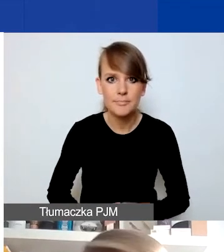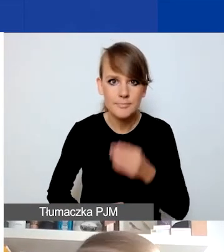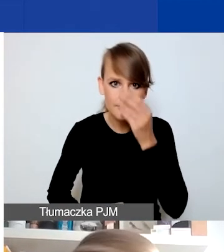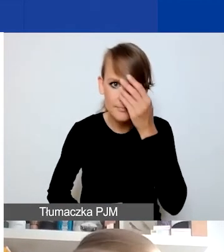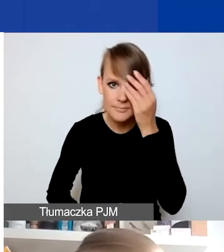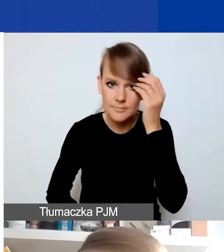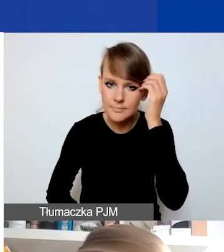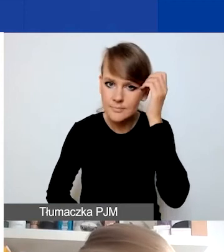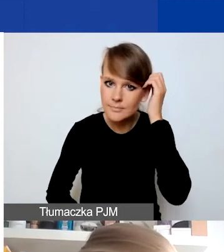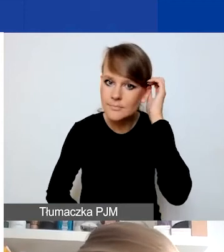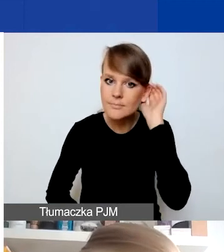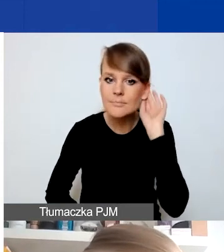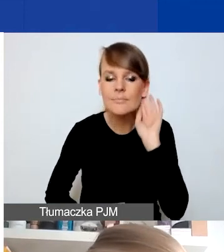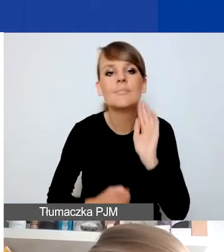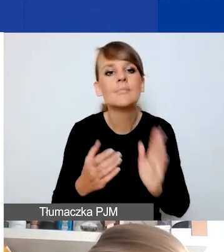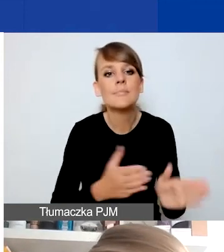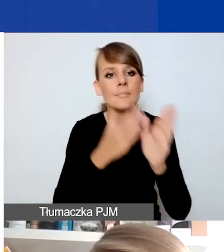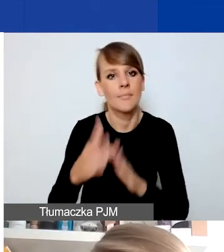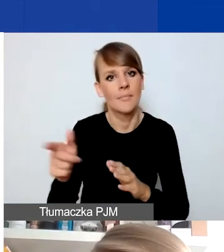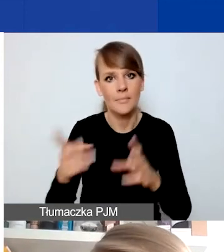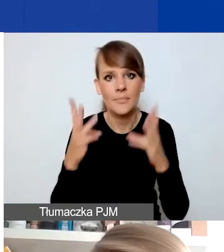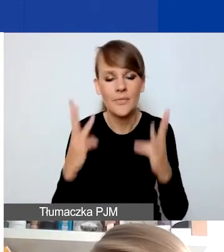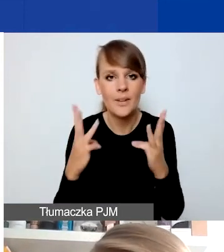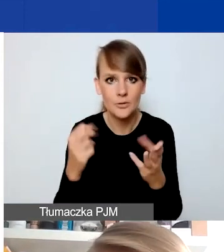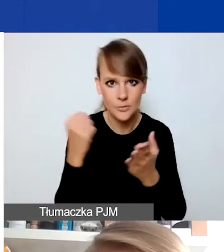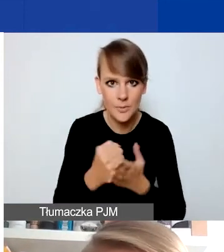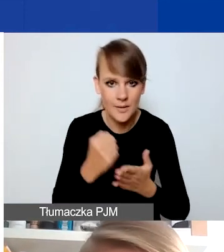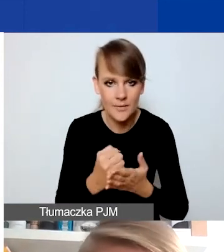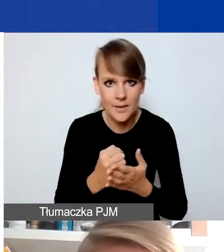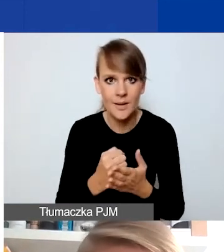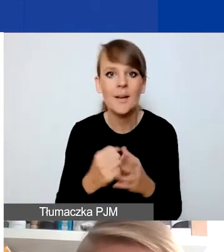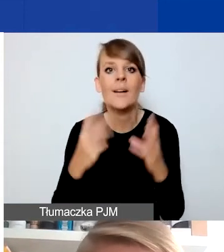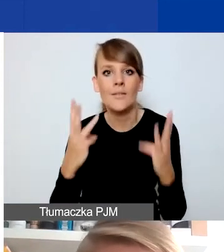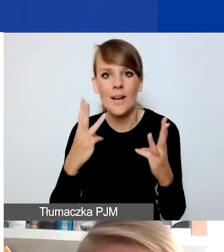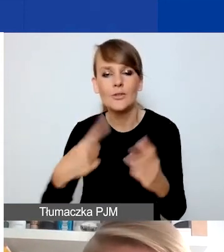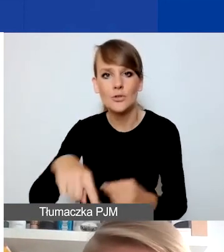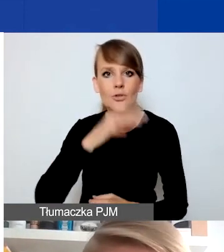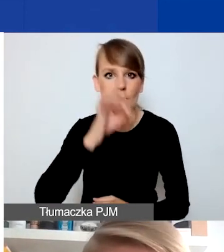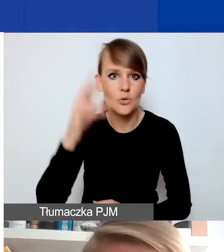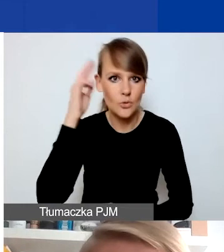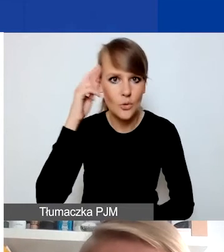To bardzo ważna jest rzecz. Żebyśmy się dobrze rozumieli, że nie jest tak,